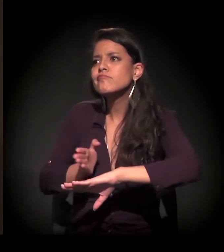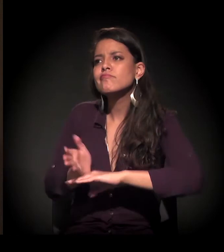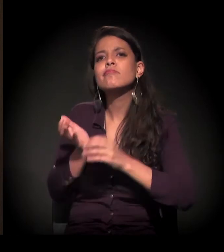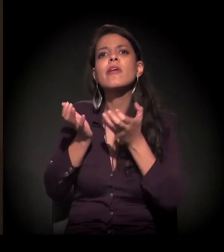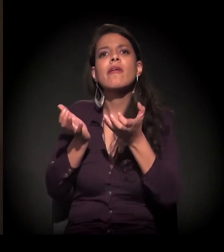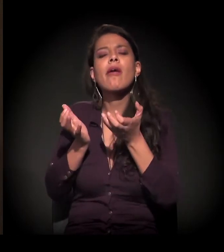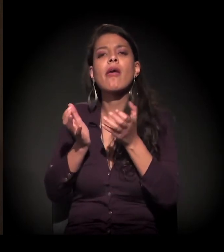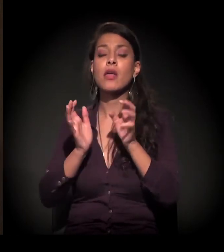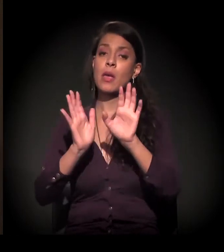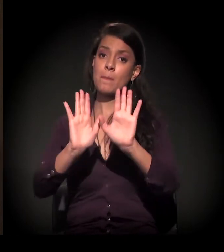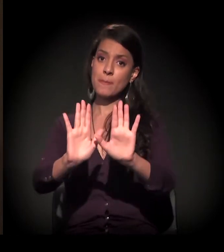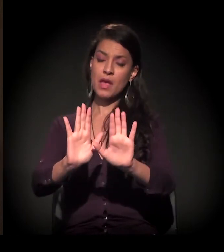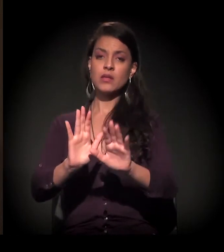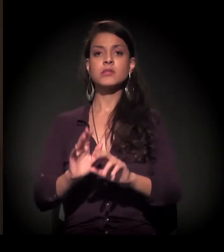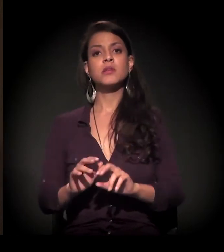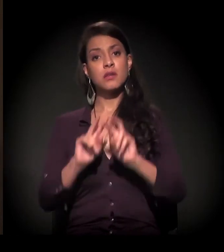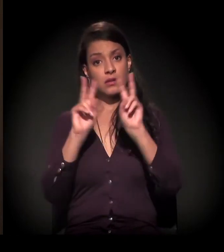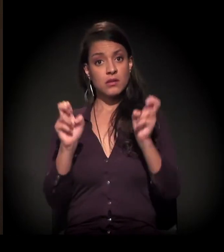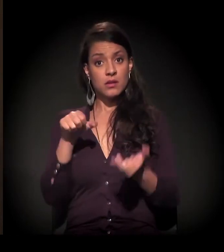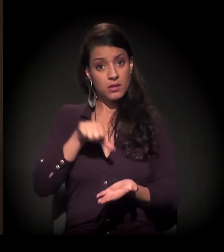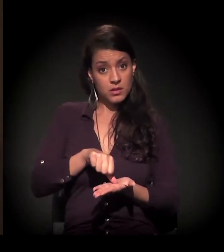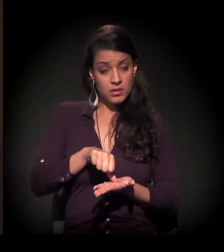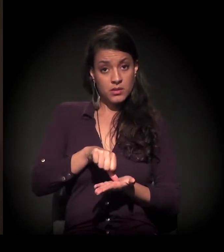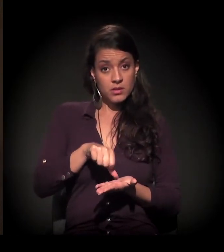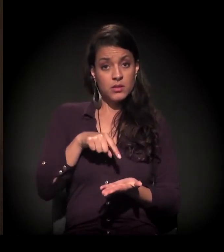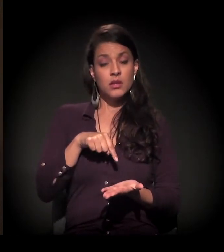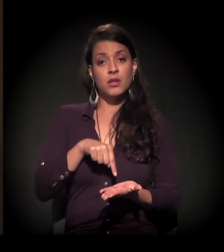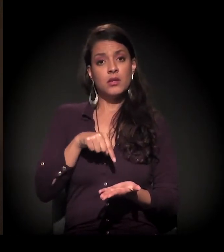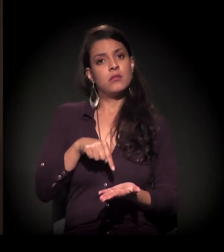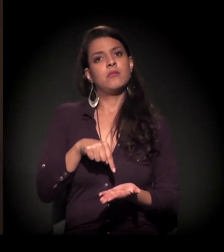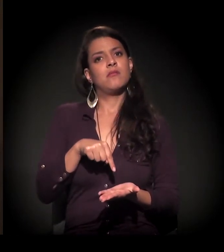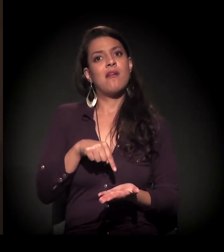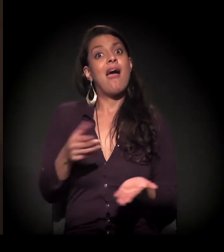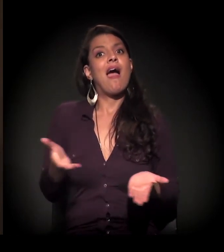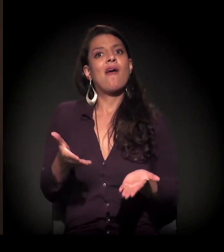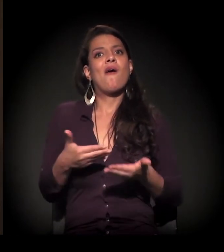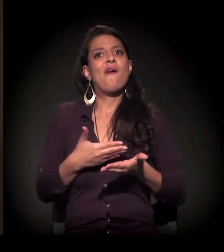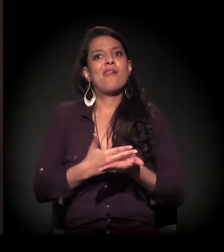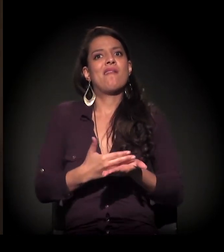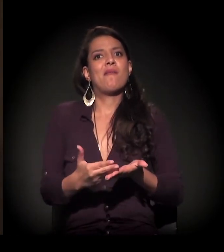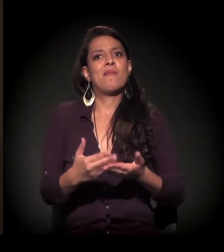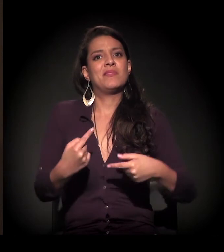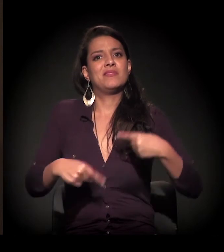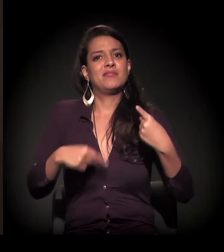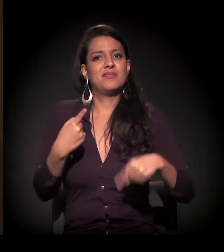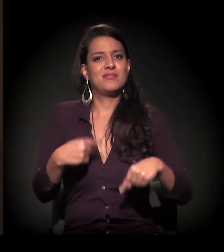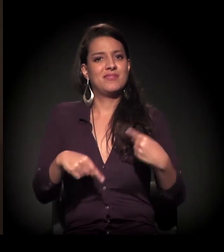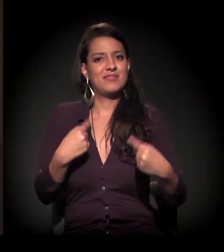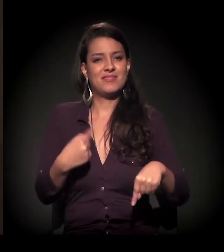Em relação ao centro, agora que ele está começando; na região central.